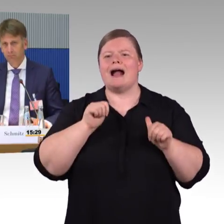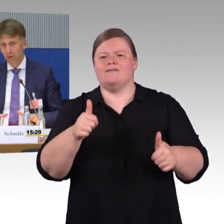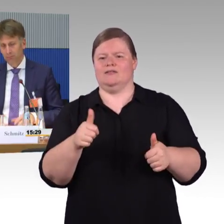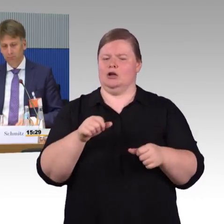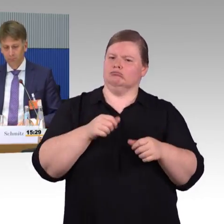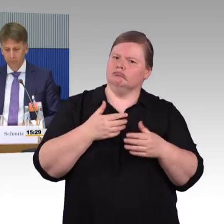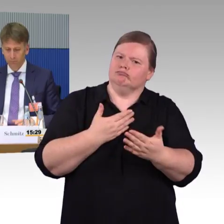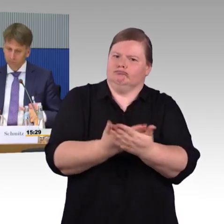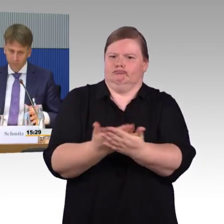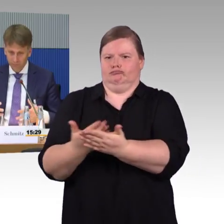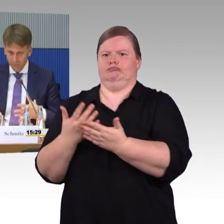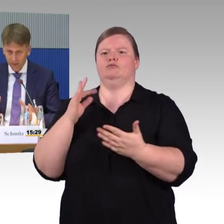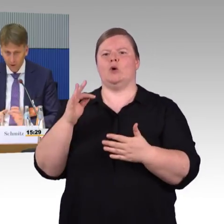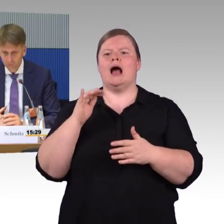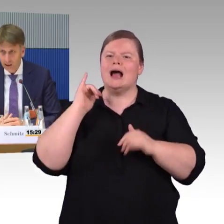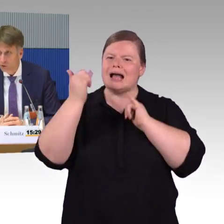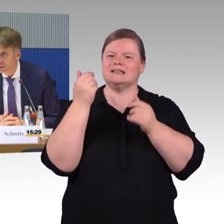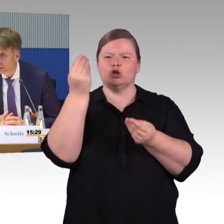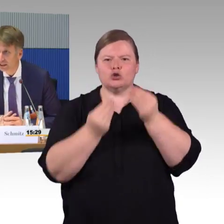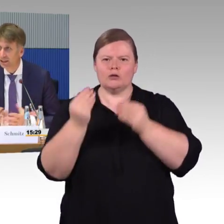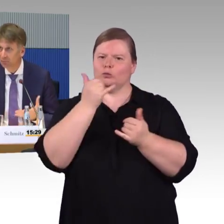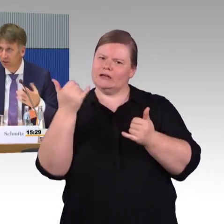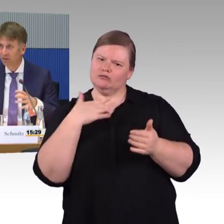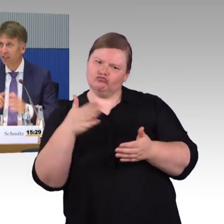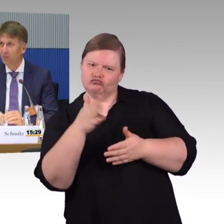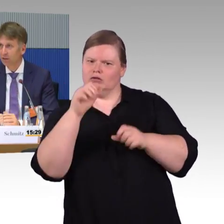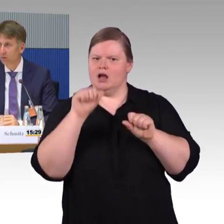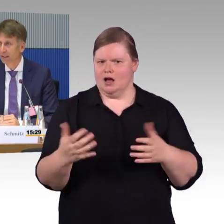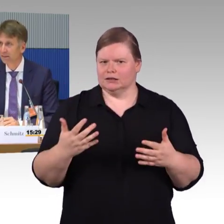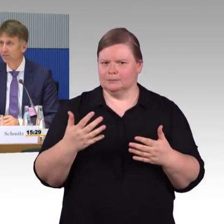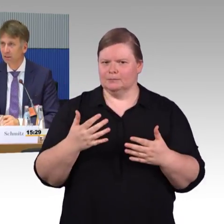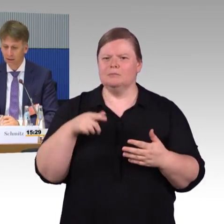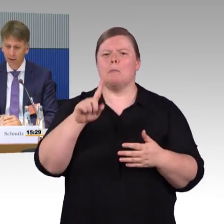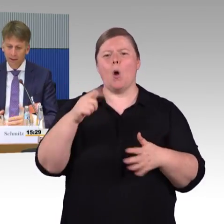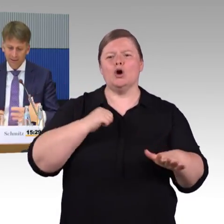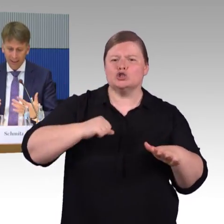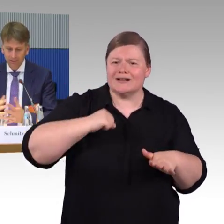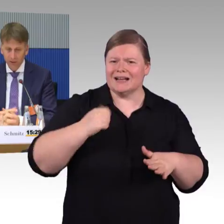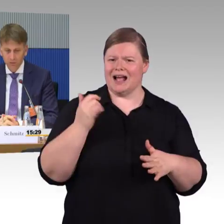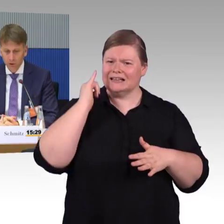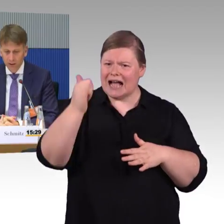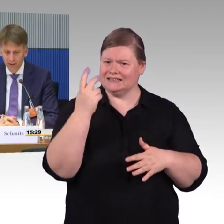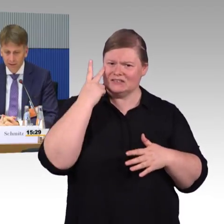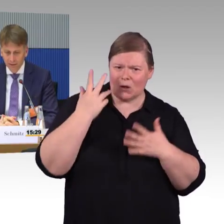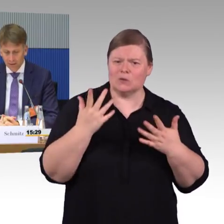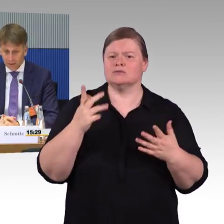die Aufnahmeschwierigkeiten haben, das System als auch komplex empfinden, das einfacher zu gestalten.